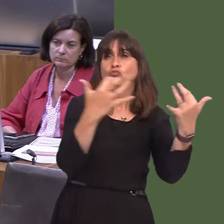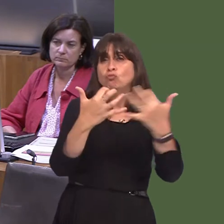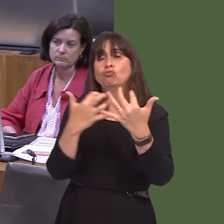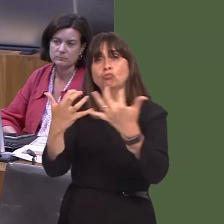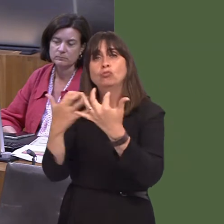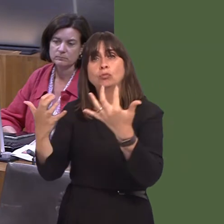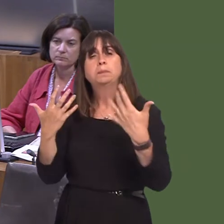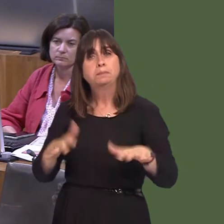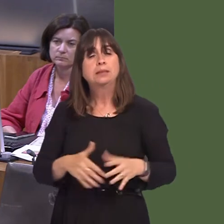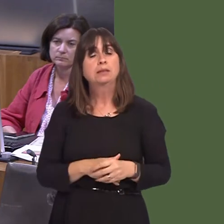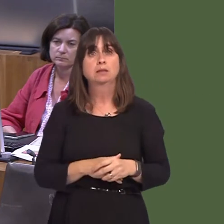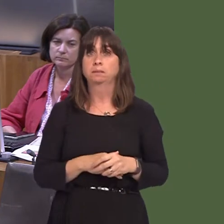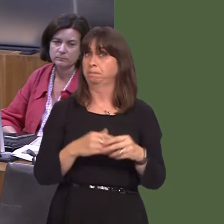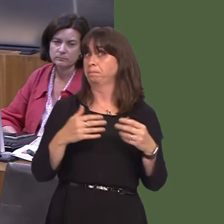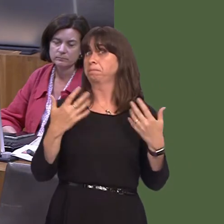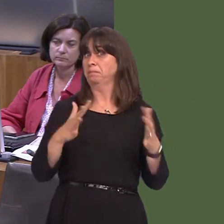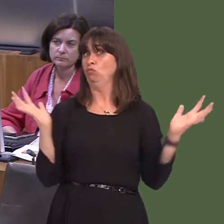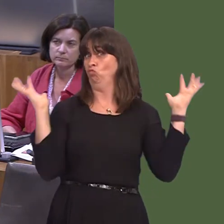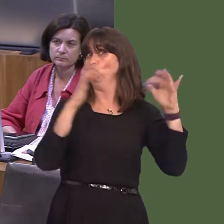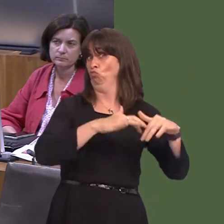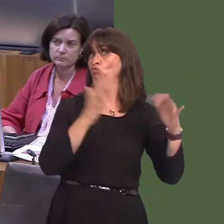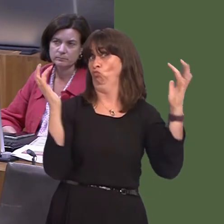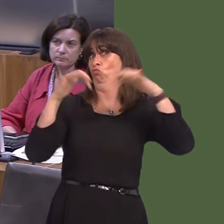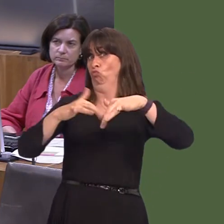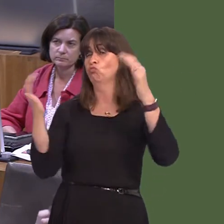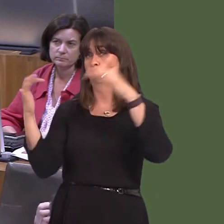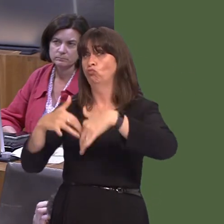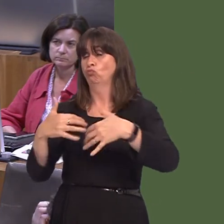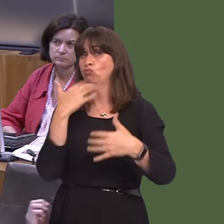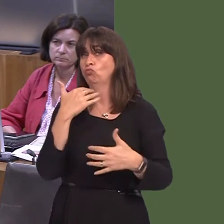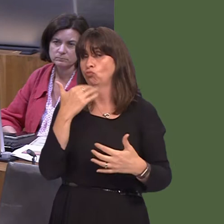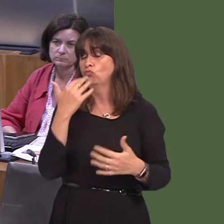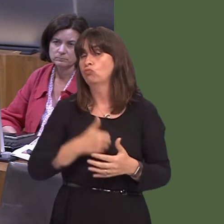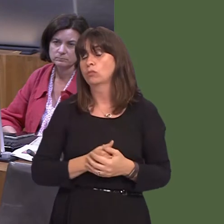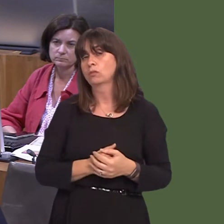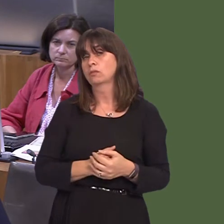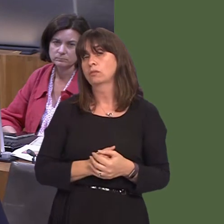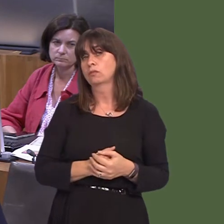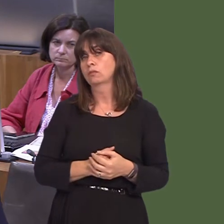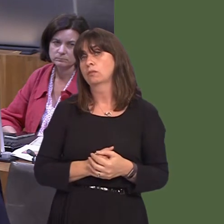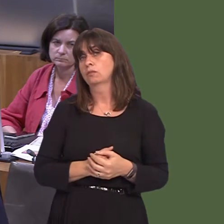gofio, wrth gwrs, yw bod beth sydd wedi cael ei ddodi yn y ddogfen ei hunan wedi cael ei